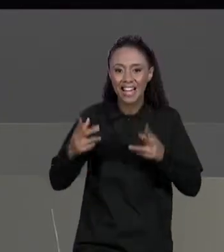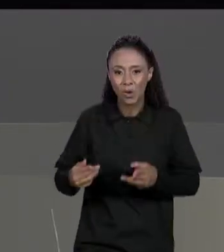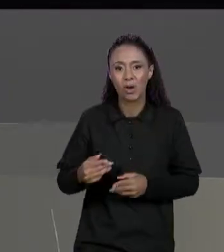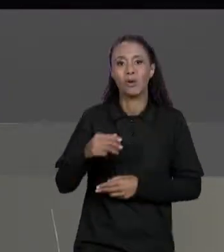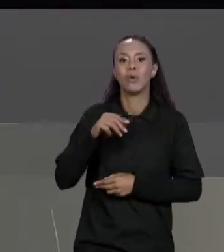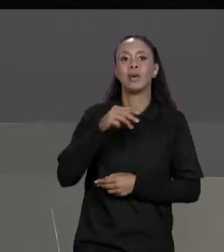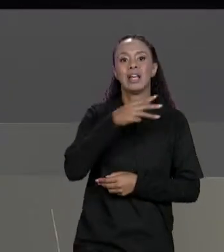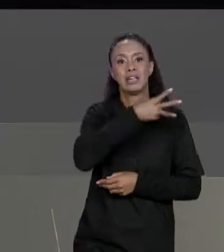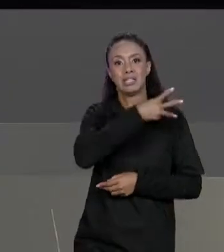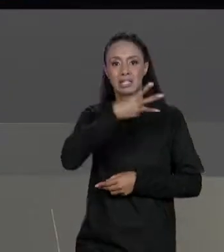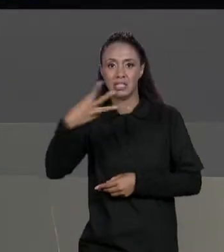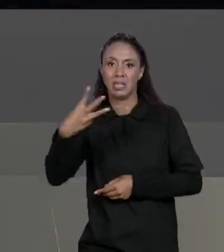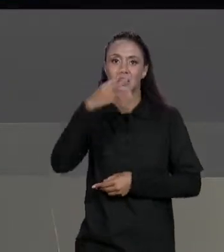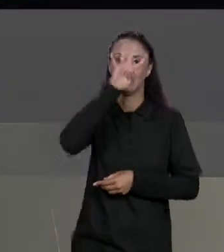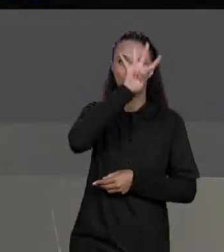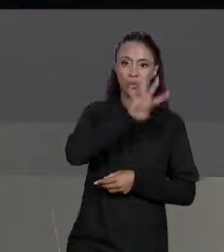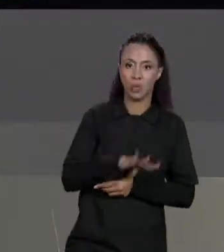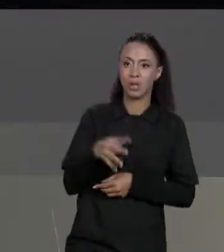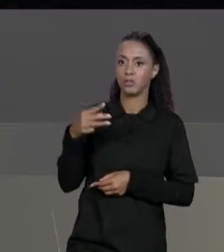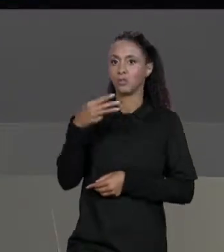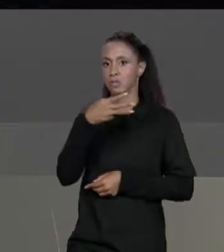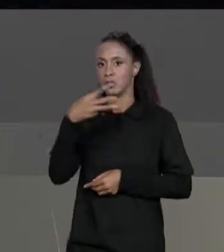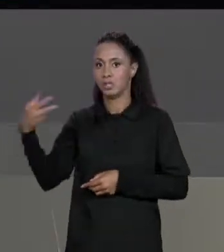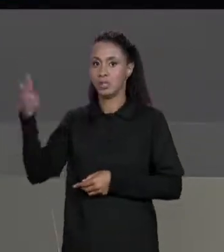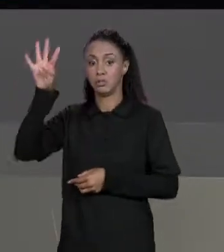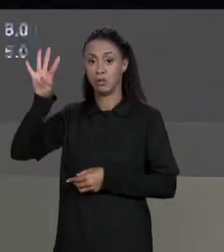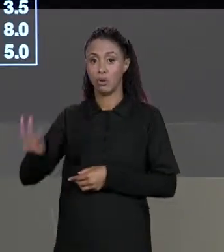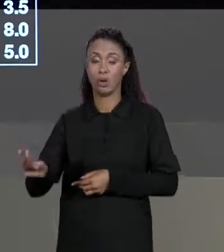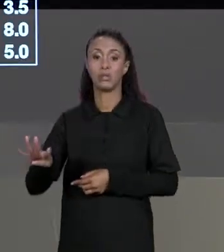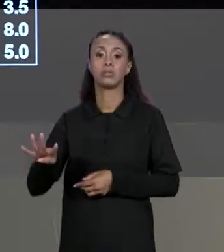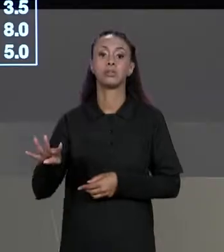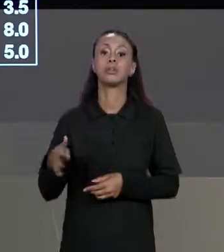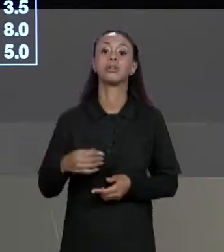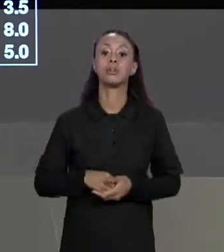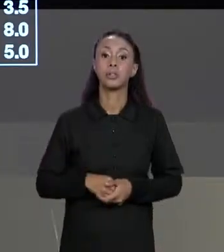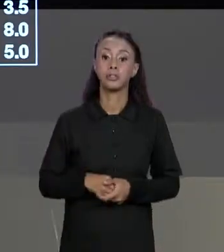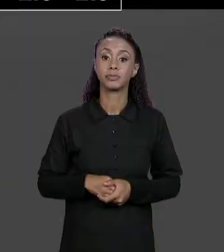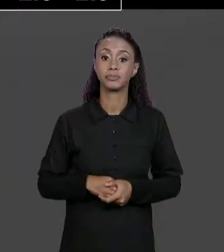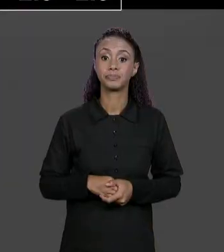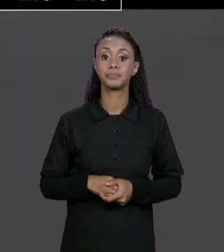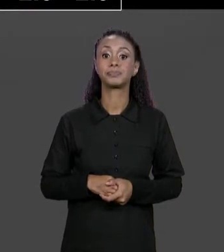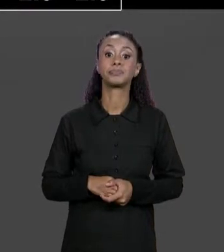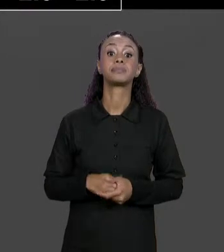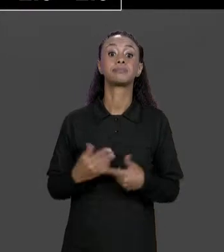TAMBÉM, A MATRIZ RESULTANTE SERÁ A 3 POR 4 E ALÉM DISSO CADA UMA DAS POSIÇÕES DELA